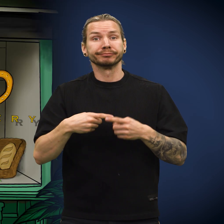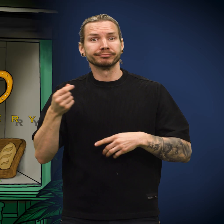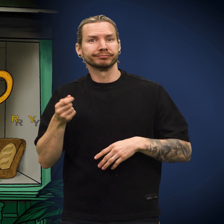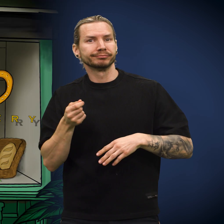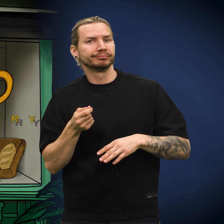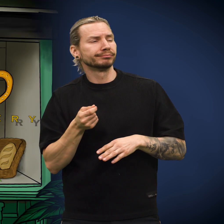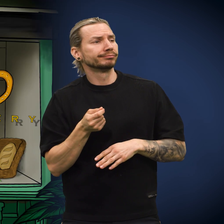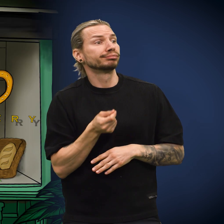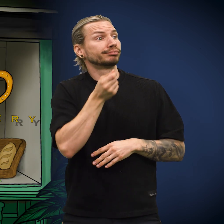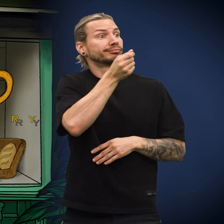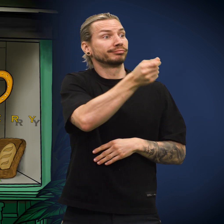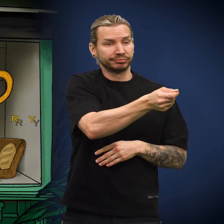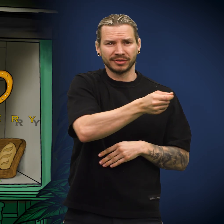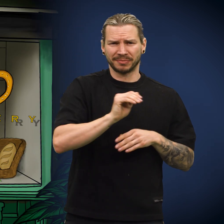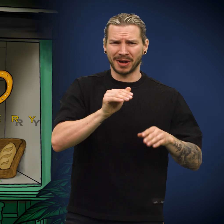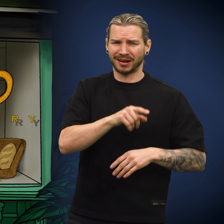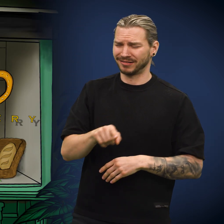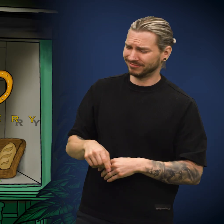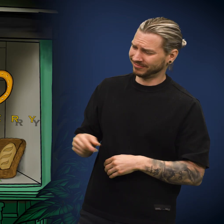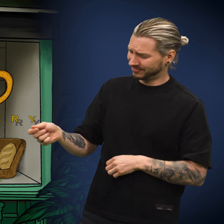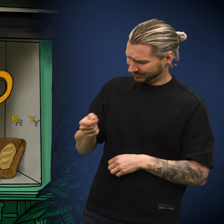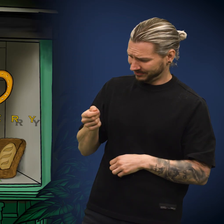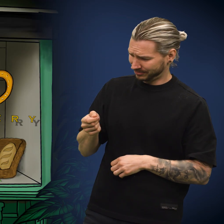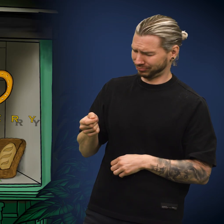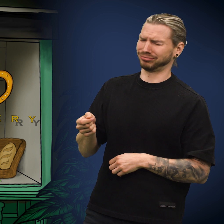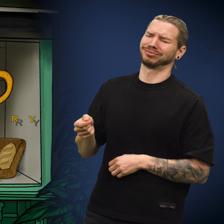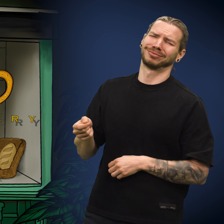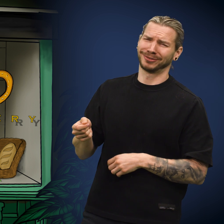Kona tok med seg skillingen til bakeren og la den på disken. Bakeren kastet et blikk på den og snøftet.